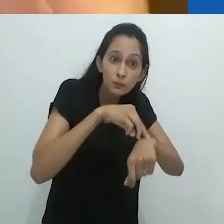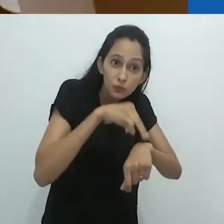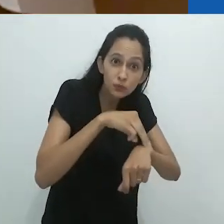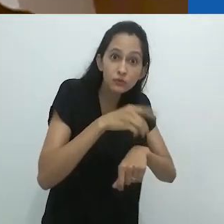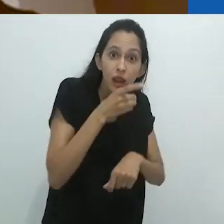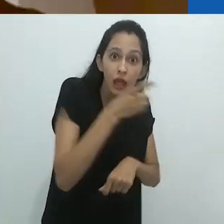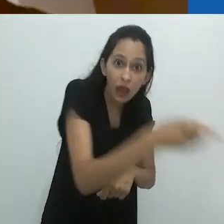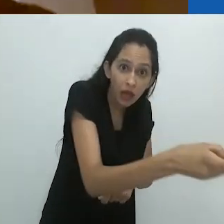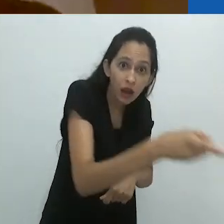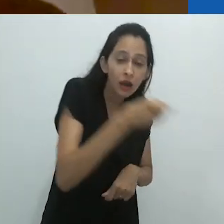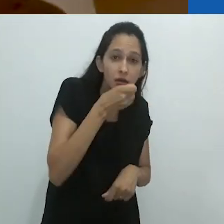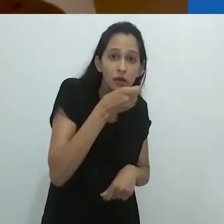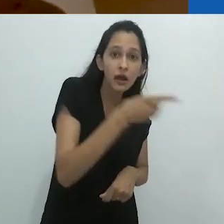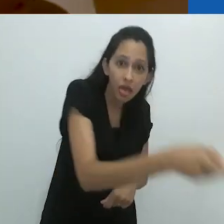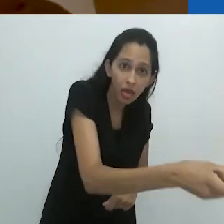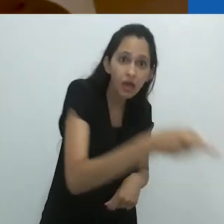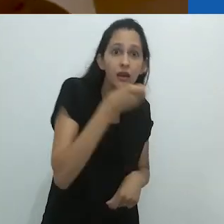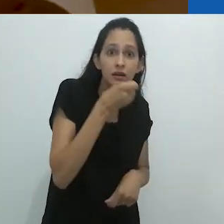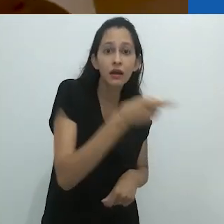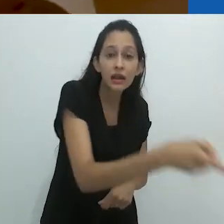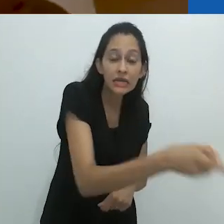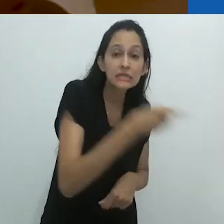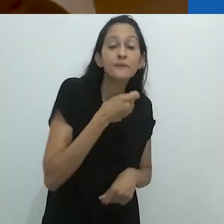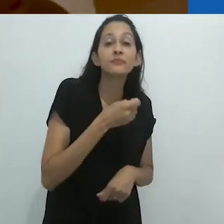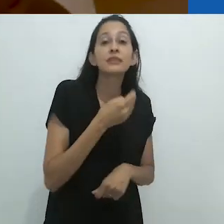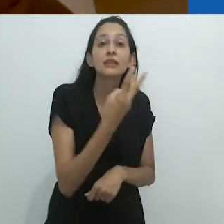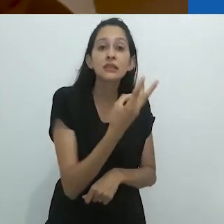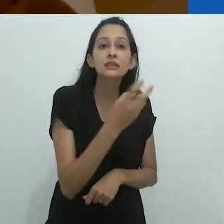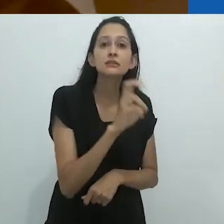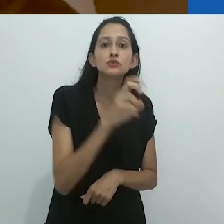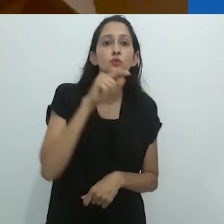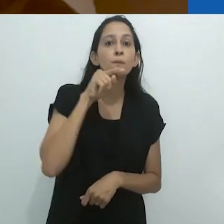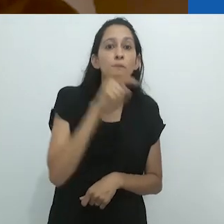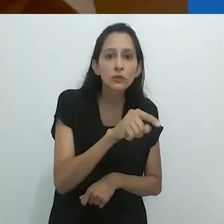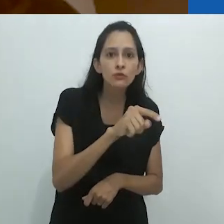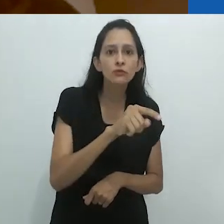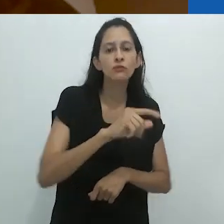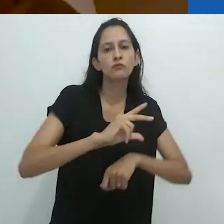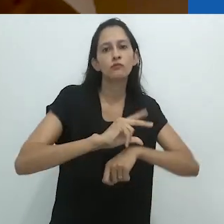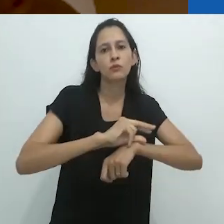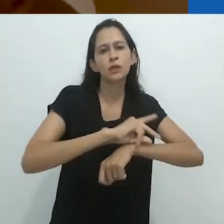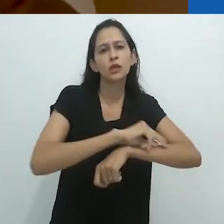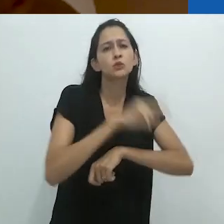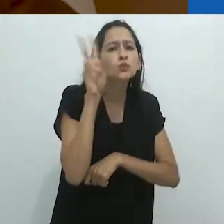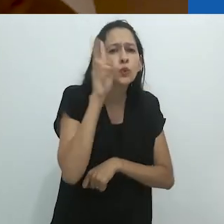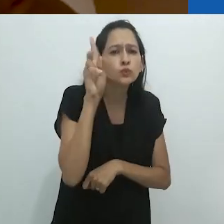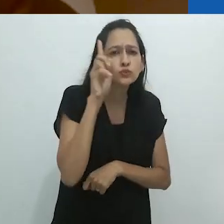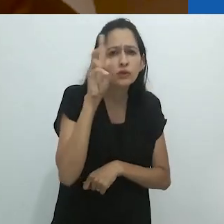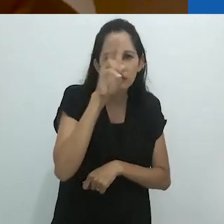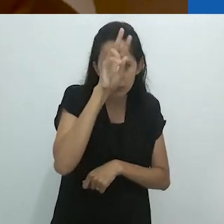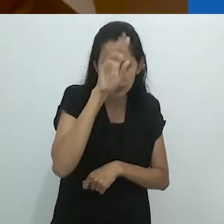para pegar 35 mil cupins ou formigas a cada dia.